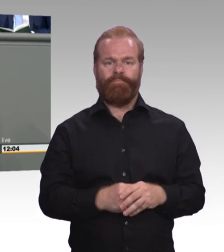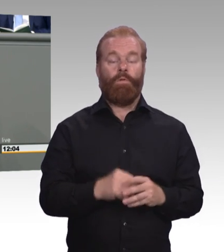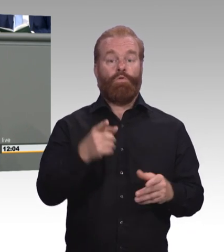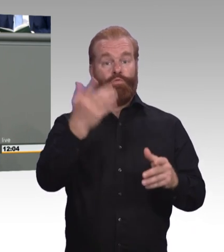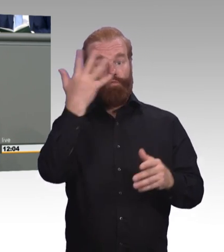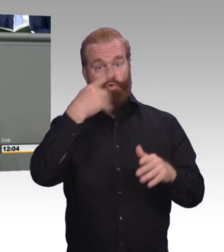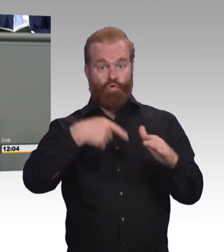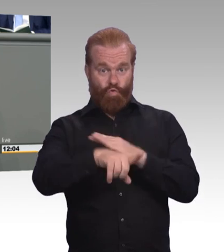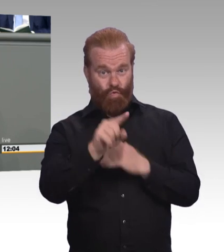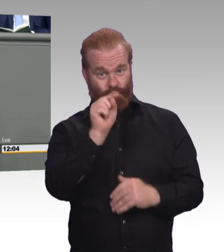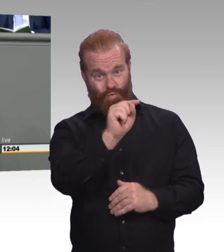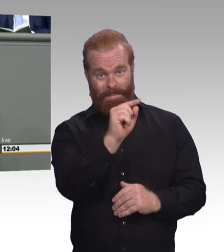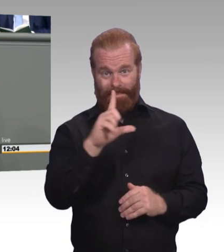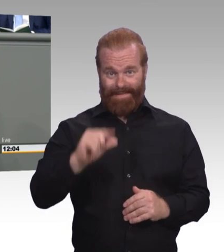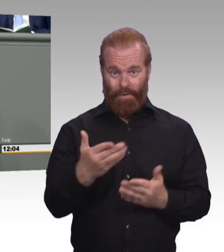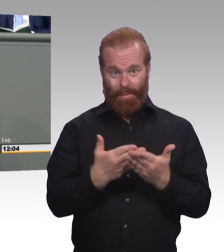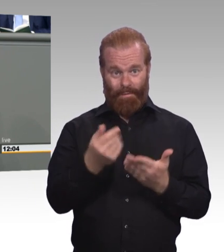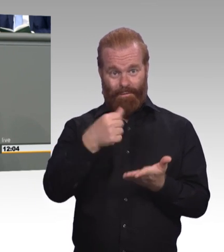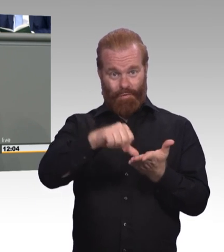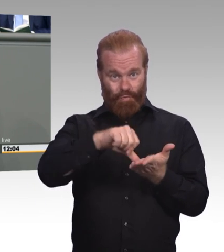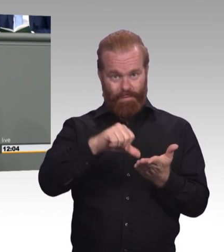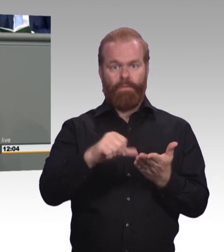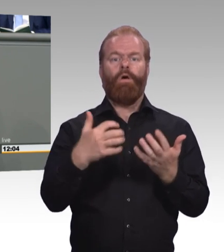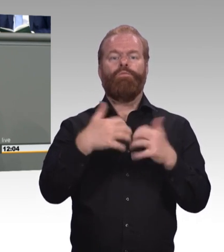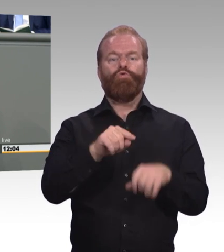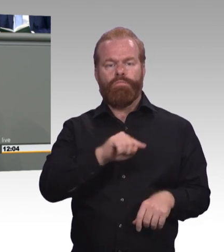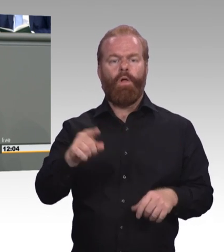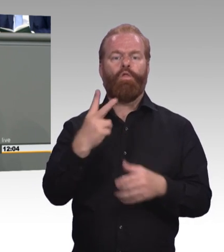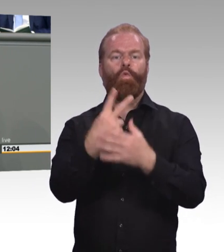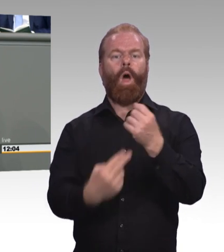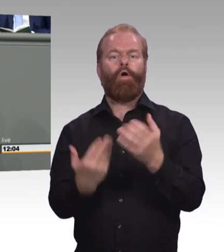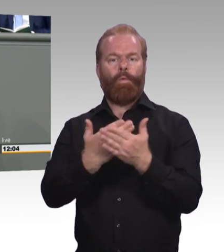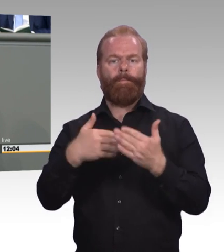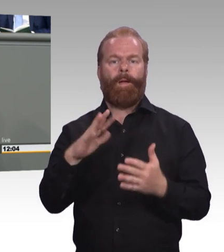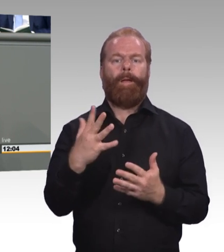wie wir sie schon lange fordern. Eine Ausbildungsgarantie, die auch die mitnimmt, die keinen Ausbildungsplatz bekommen haben